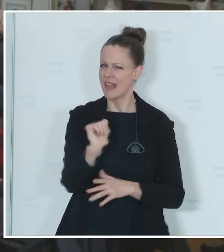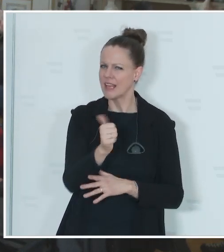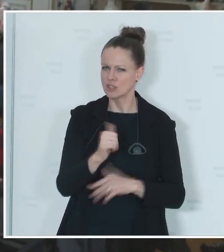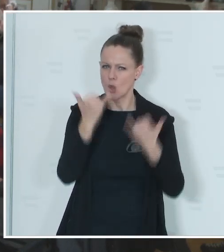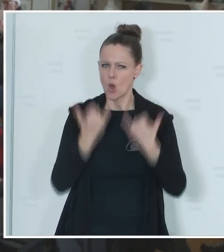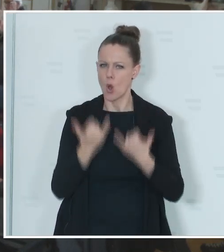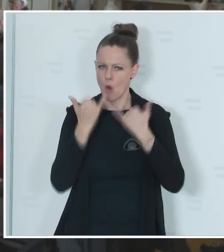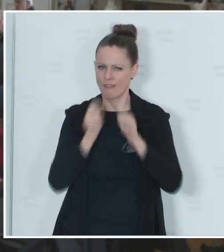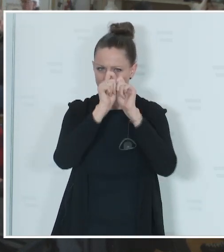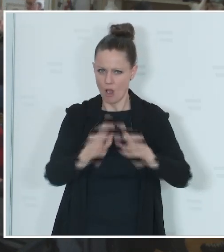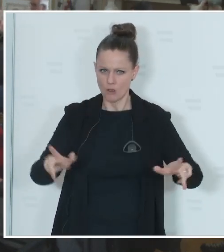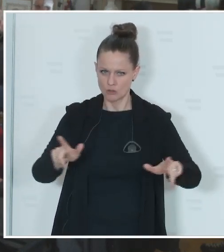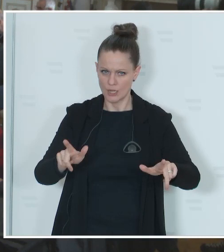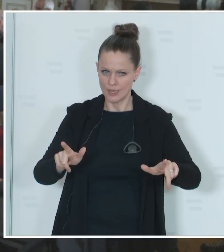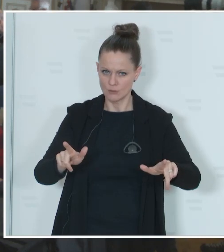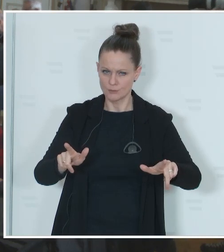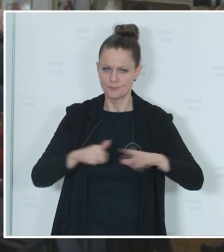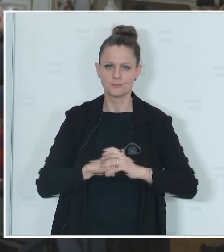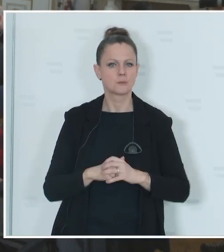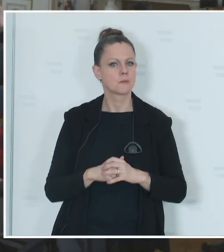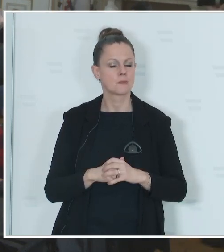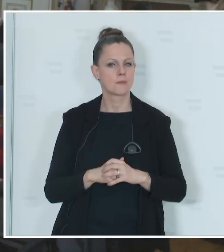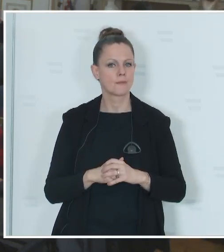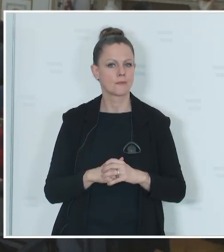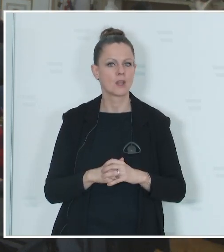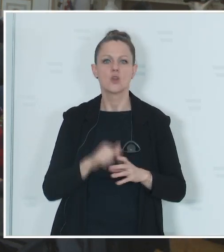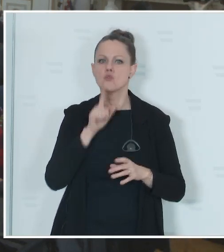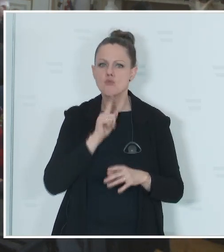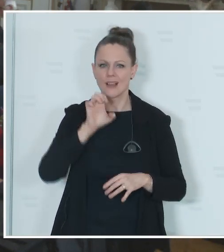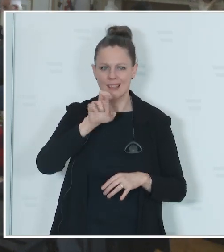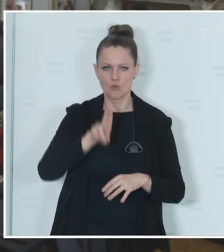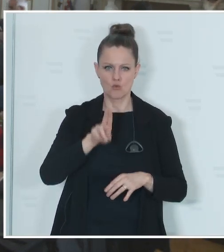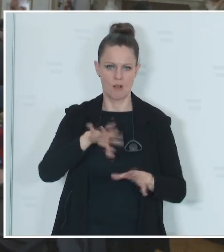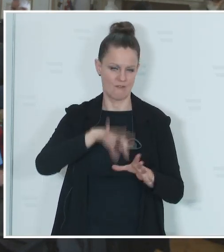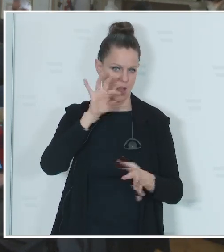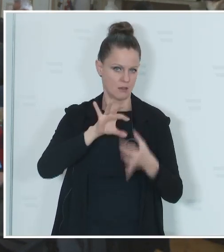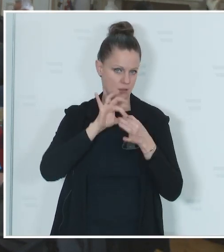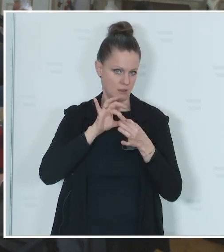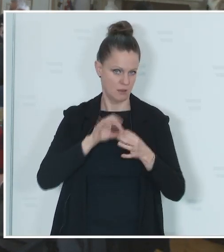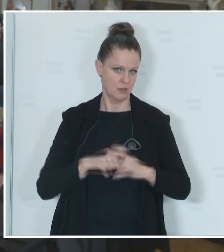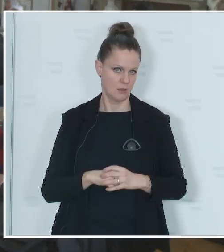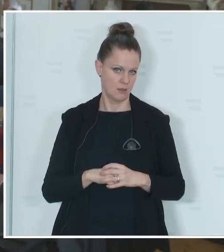Ausschreibung der EU-Wahl und zwar nur der EU-Wahl am 9. Juni, ist da sozusagen die Spekulation um